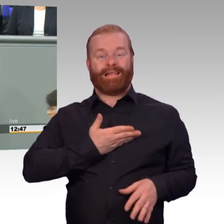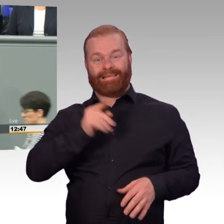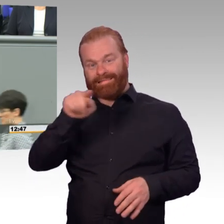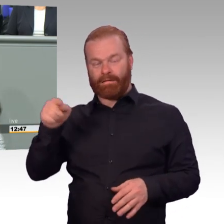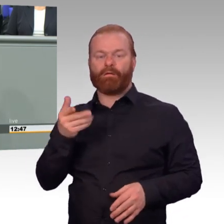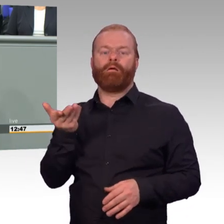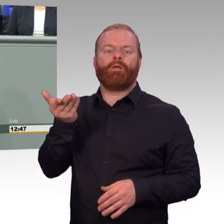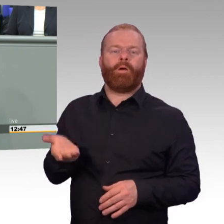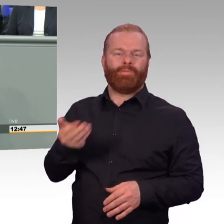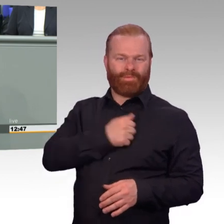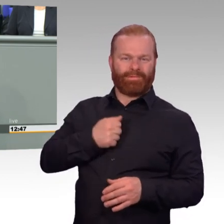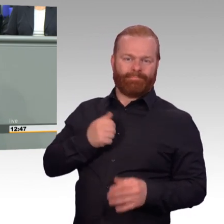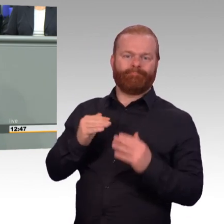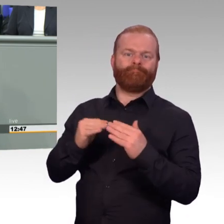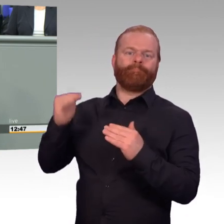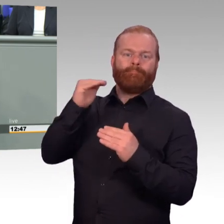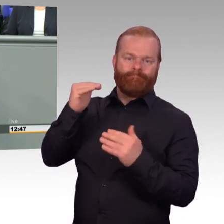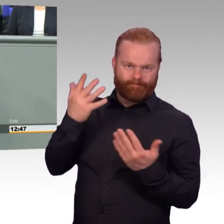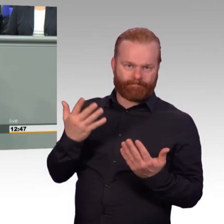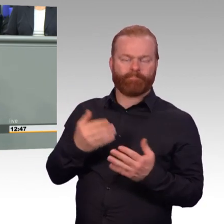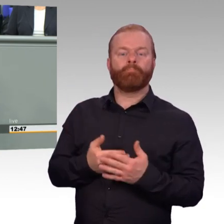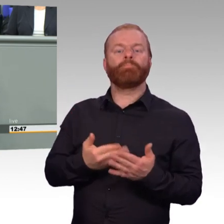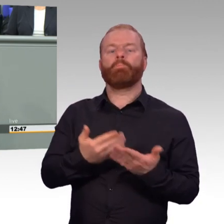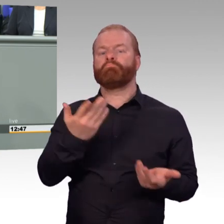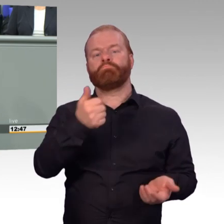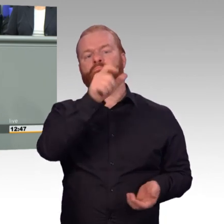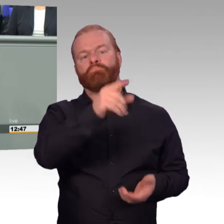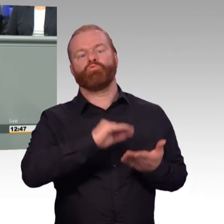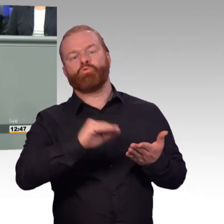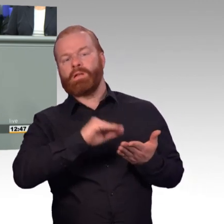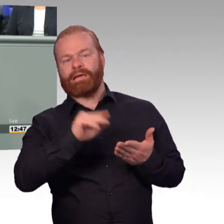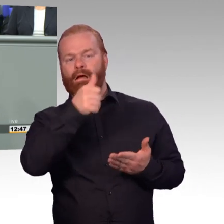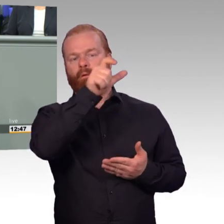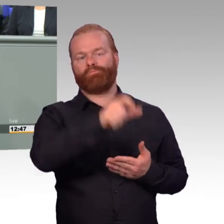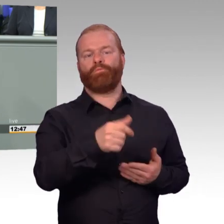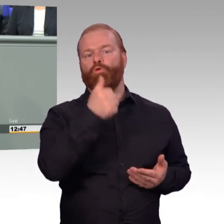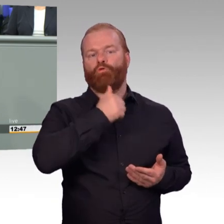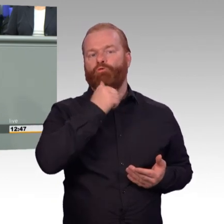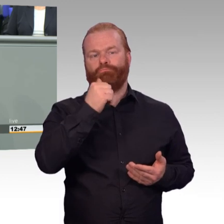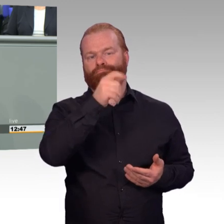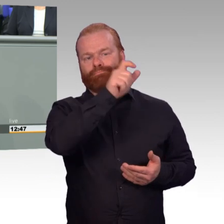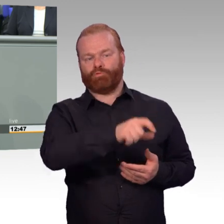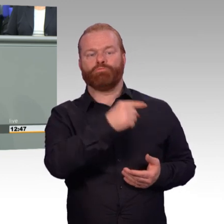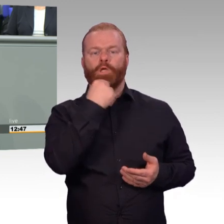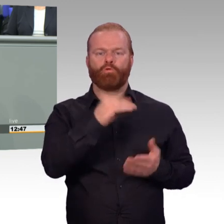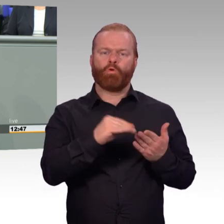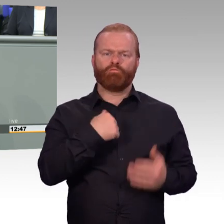und ist zum Schluss als Hauptgefreiter etwa bei 1900 Euro. Meine Damen und Herren, das ist ein wirkliches Attraktivitätsmerkmal